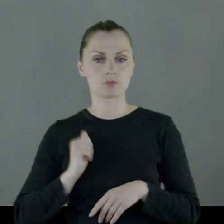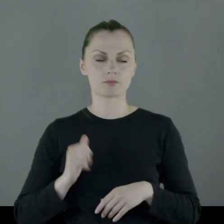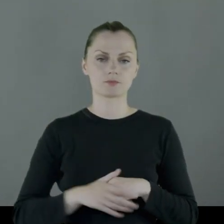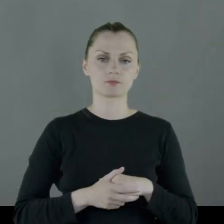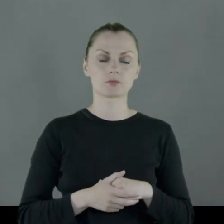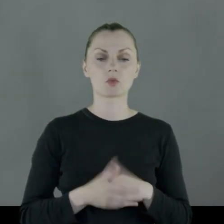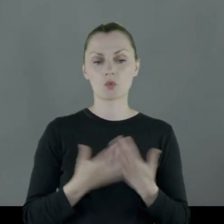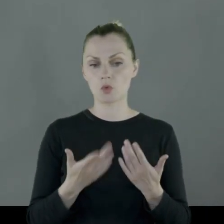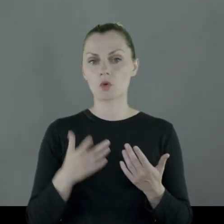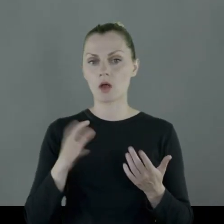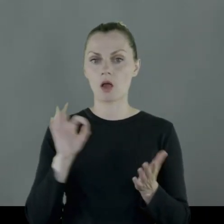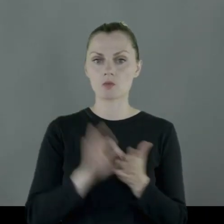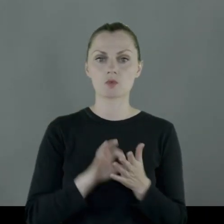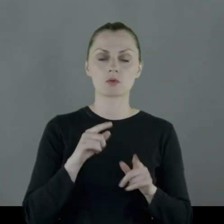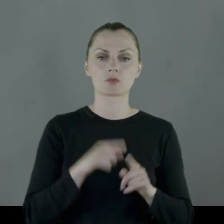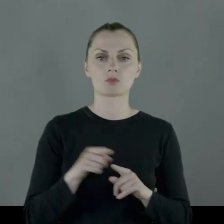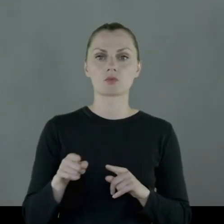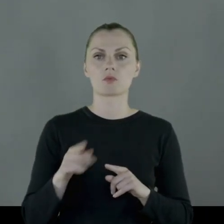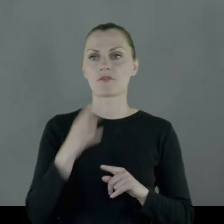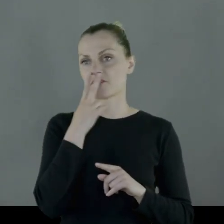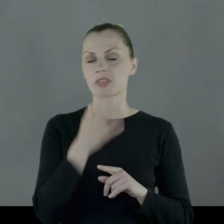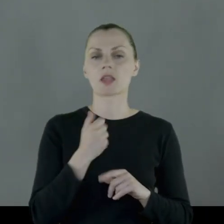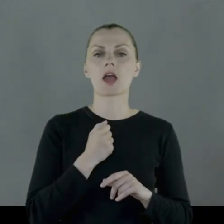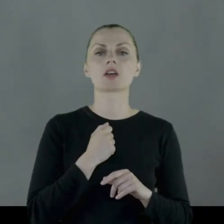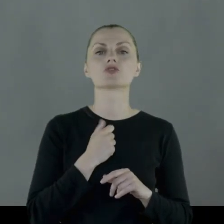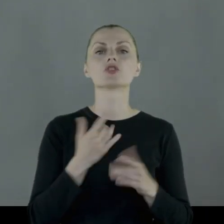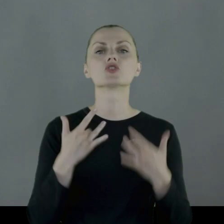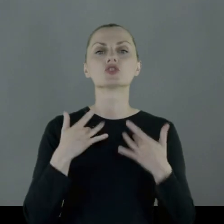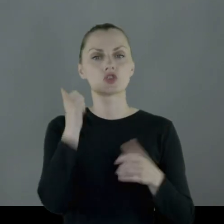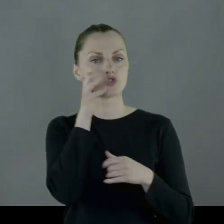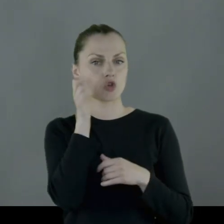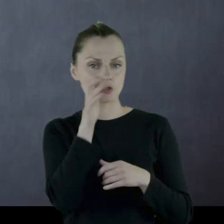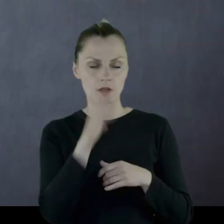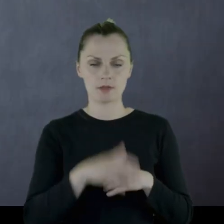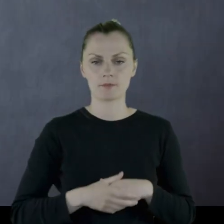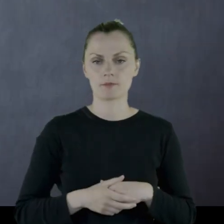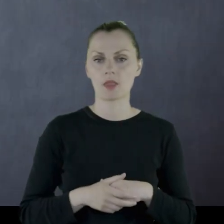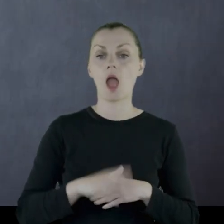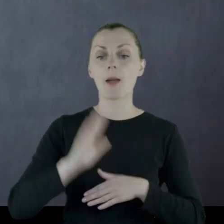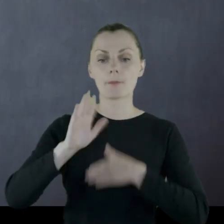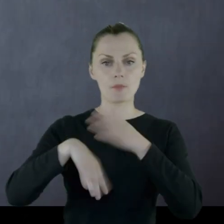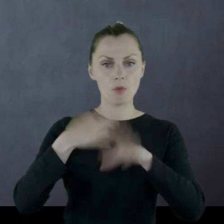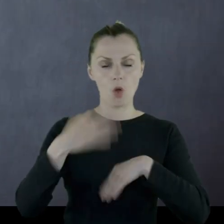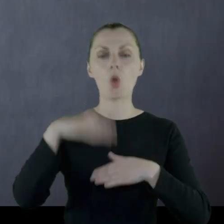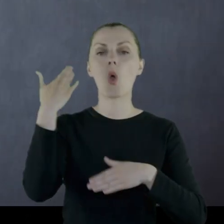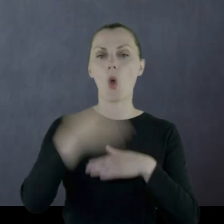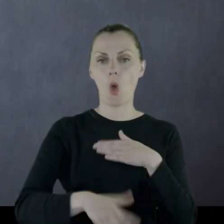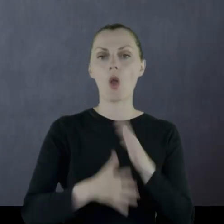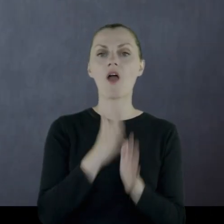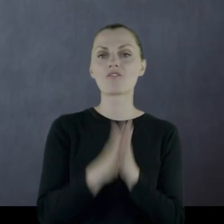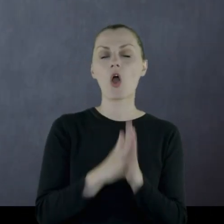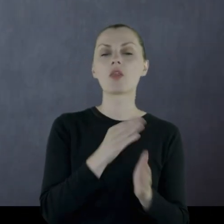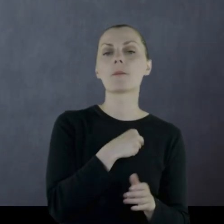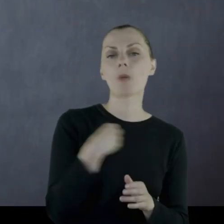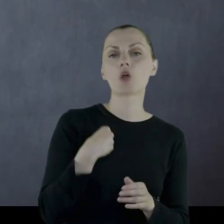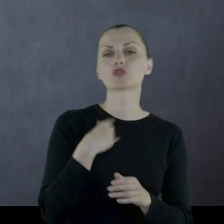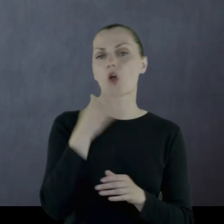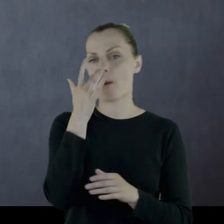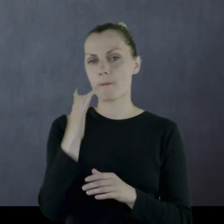Tak że tu jest takie to życie codzienne pokazane. Niedługo potem następuje koniec wojny polsko-bolszewickiej.